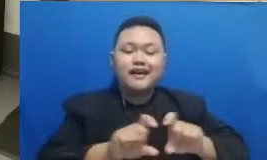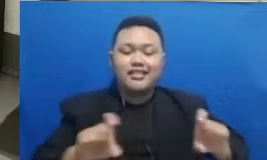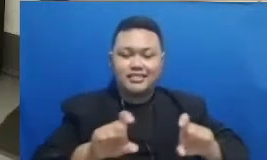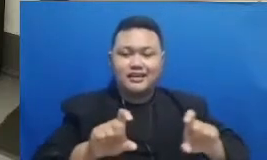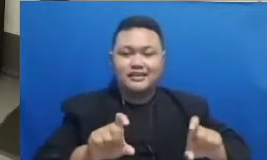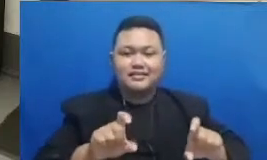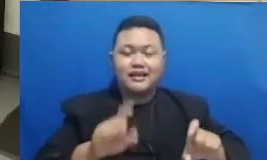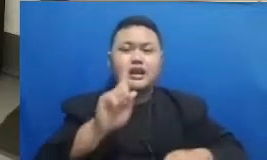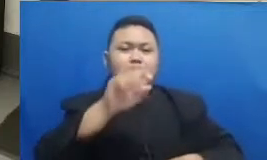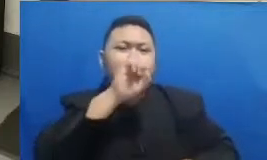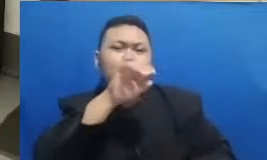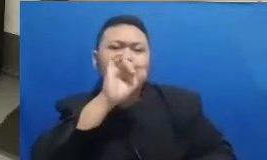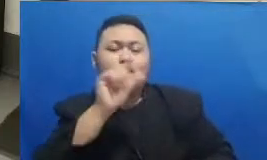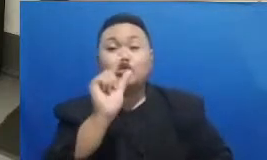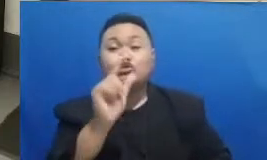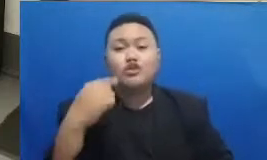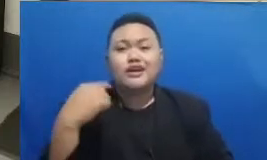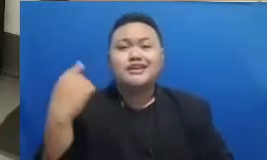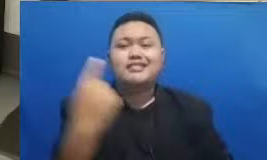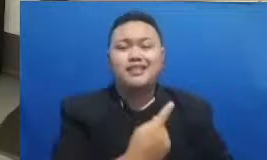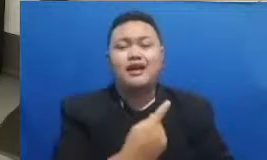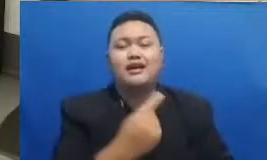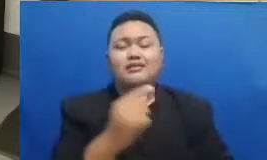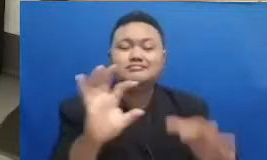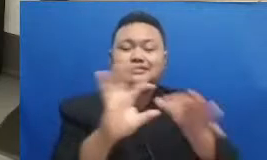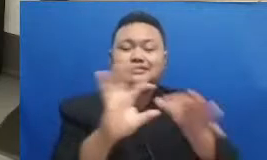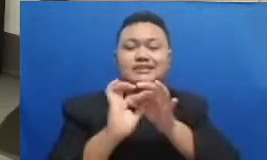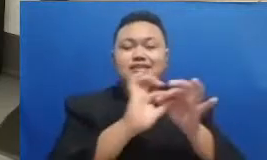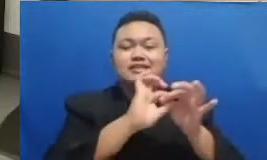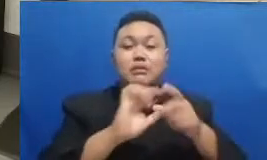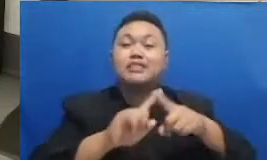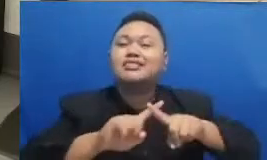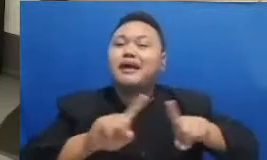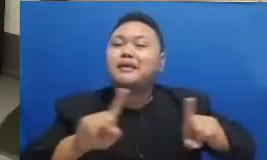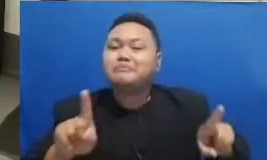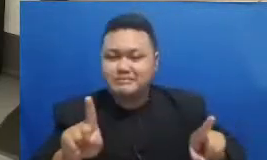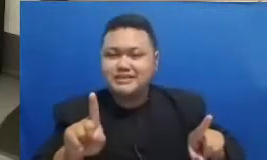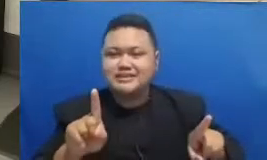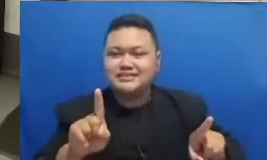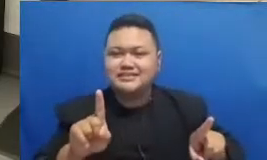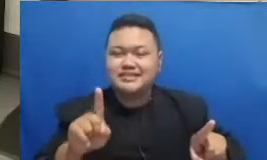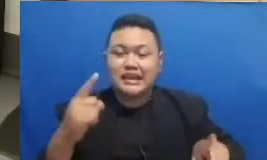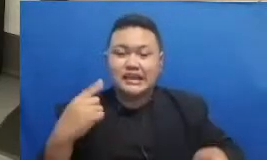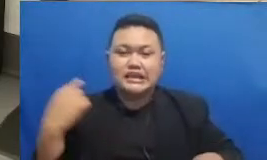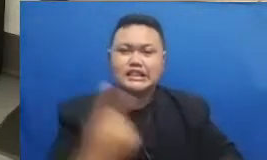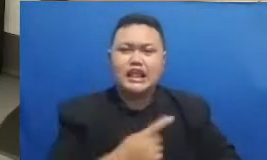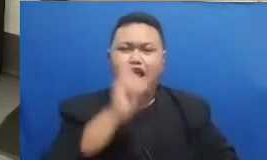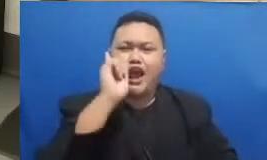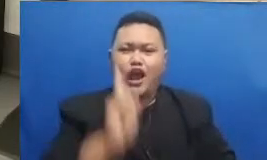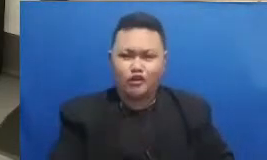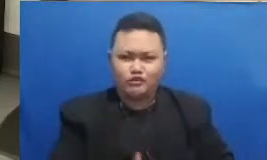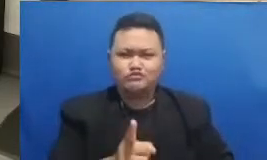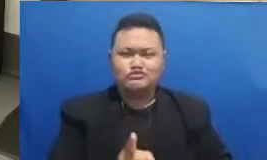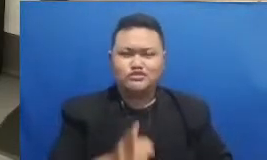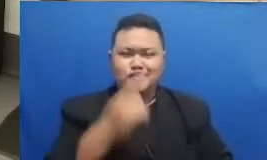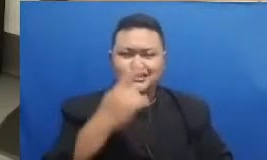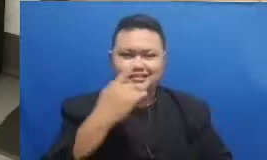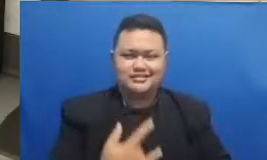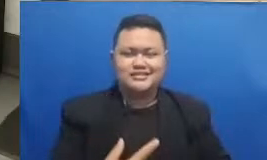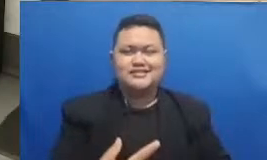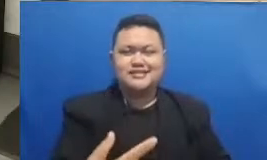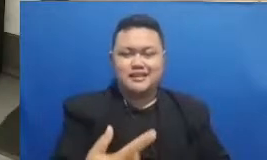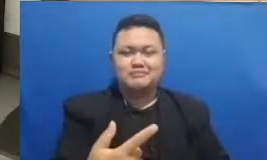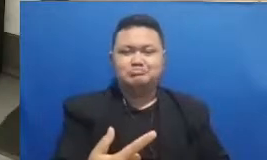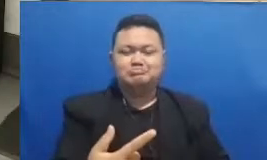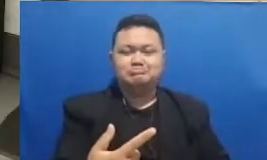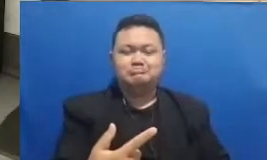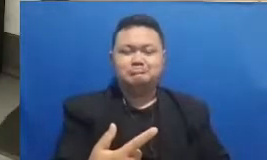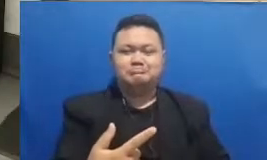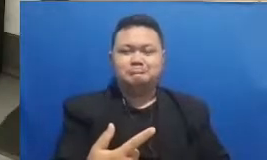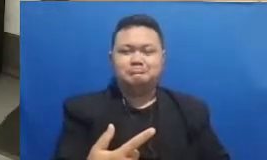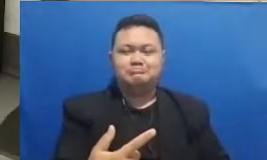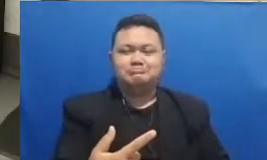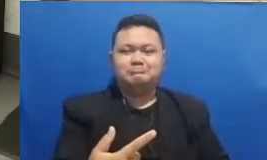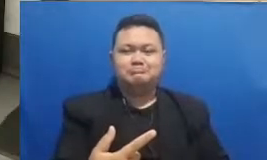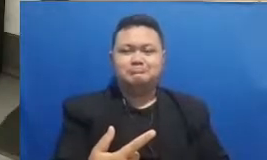kita saling berkolaborasi tapi dengan menanamkan sebuah nafas Indonesia sebuah nilai yang sudah